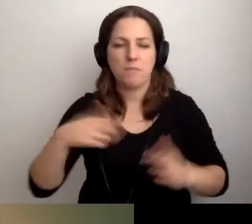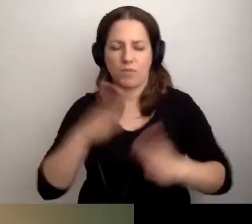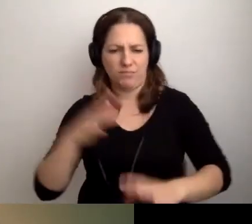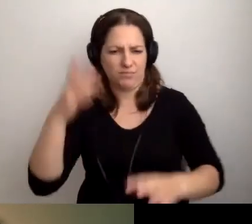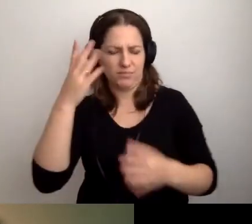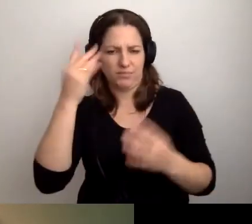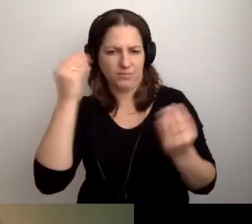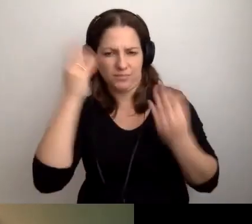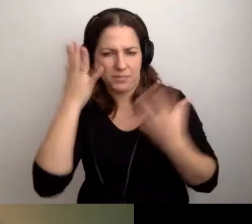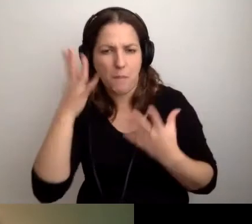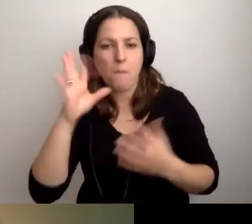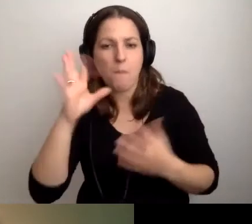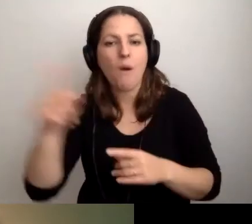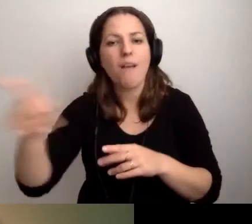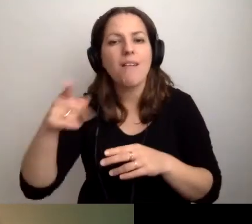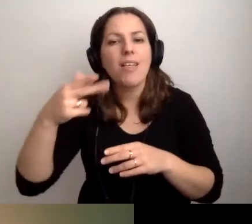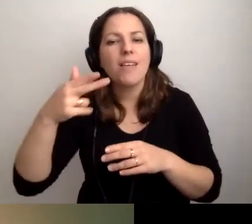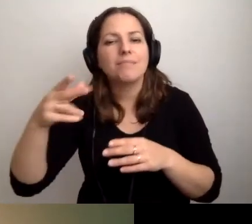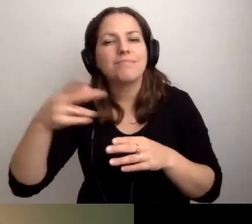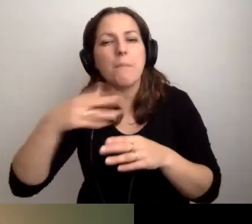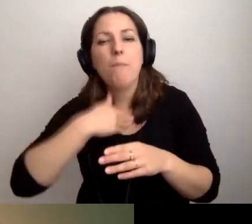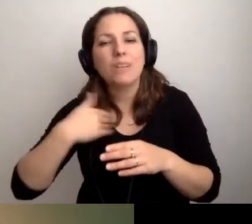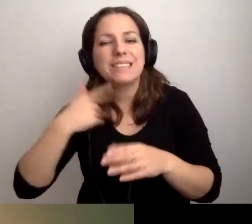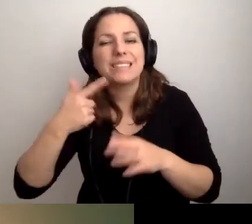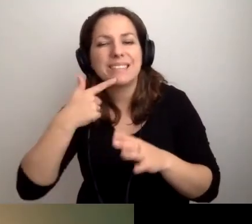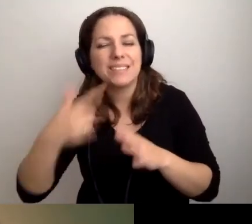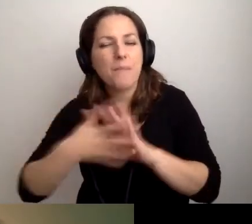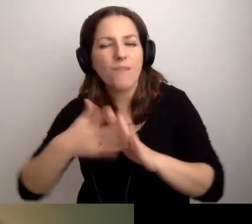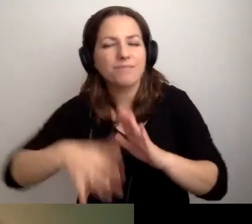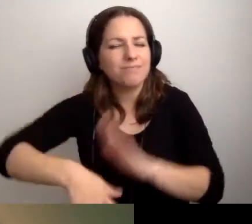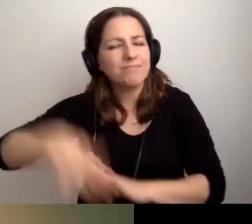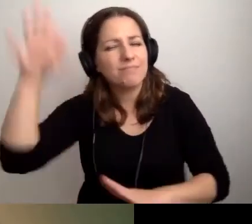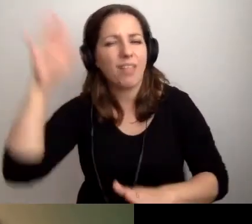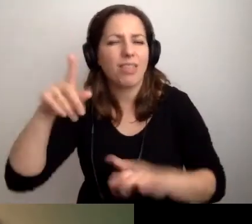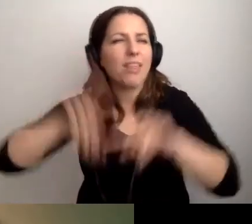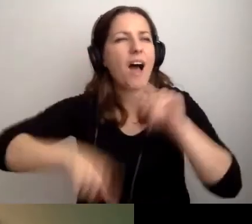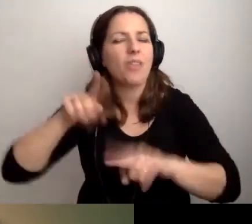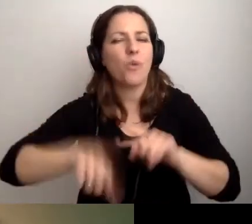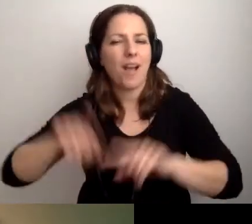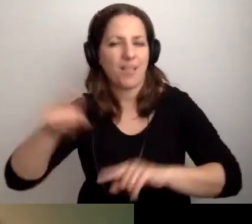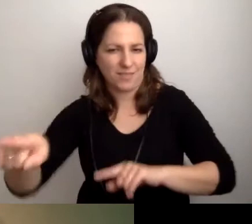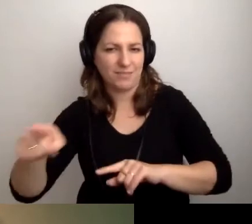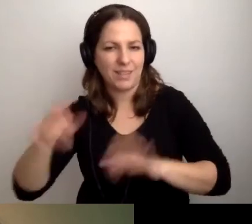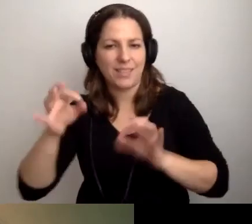Natywnym językiem dla tych osób będzie PJM. To ten, który dziś zapewniają Weronika i Marlena.